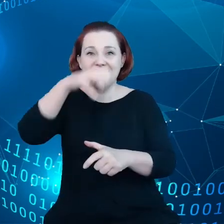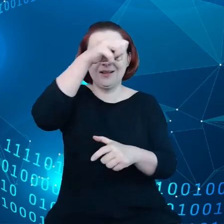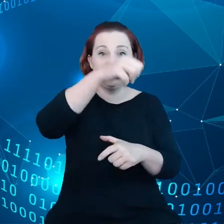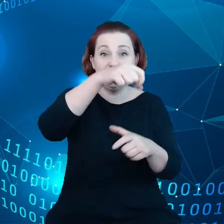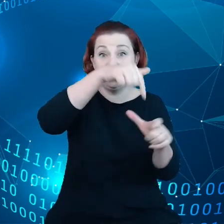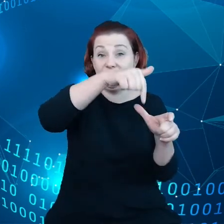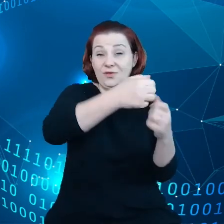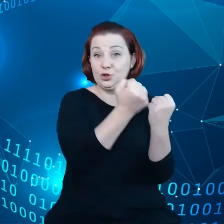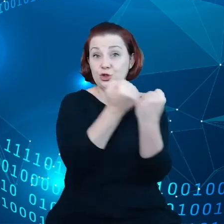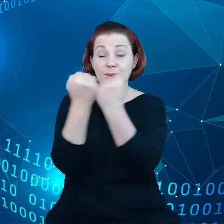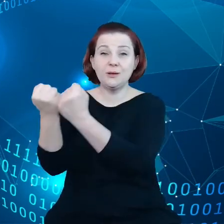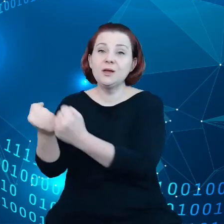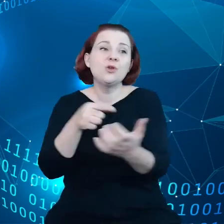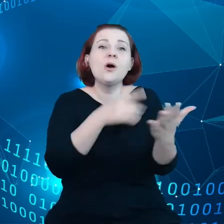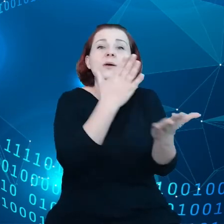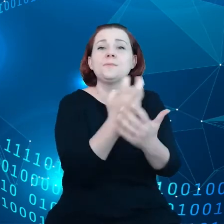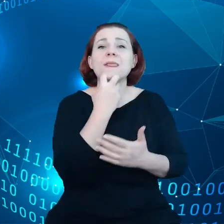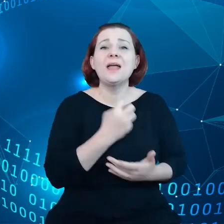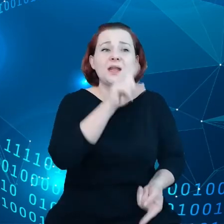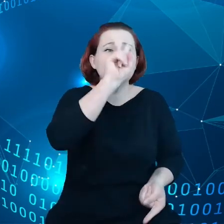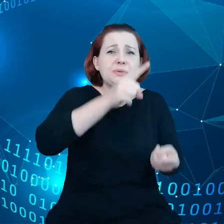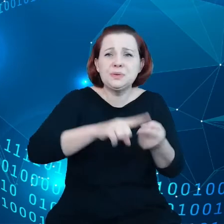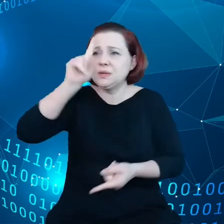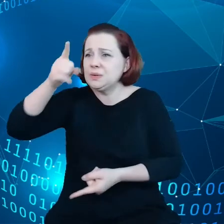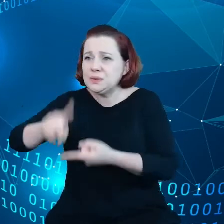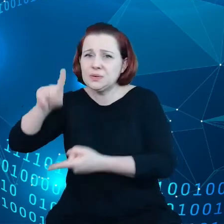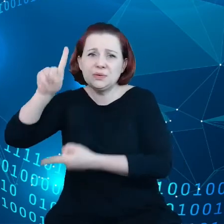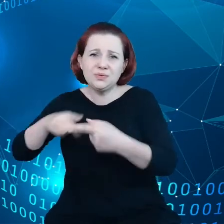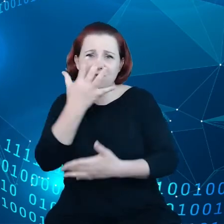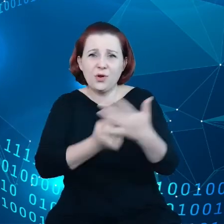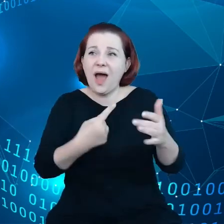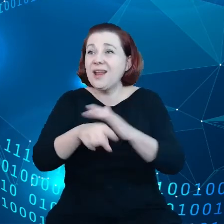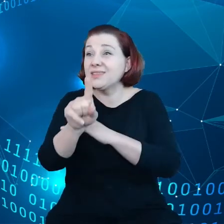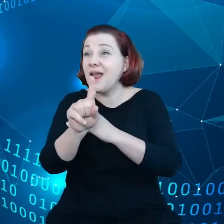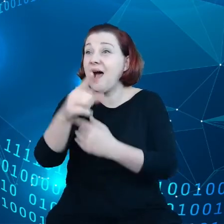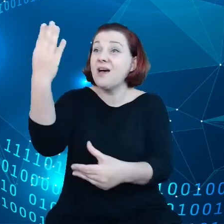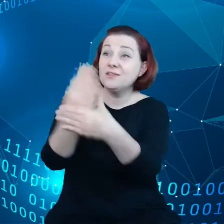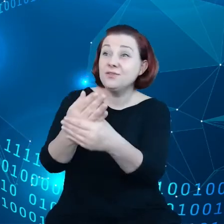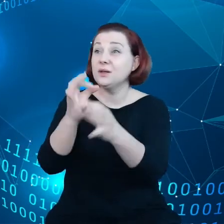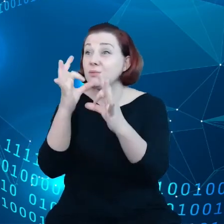zużycia energii, natomiast nie jest realną wartością dla przedsiębiorców, dla obywateli.